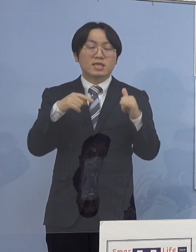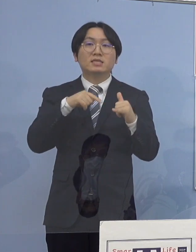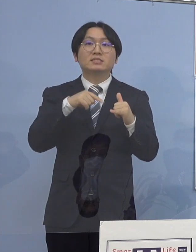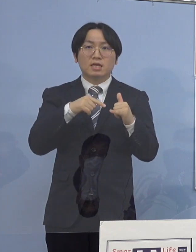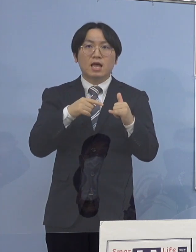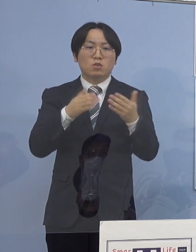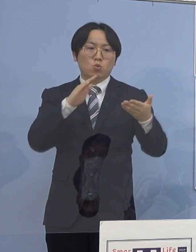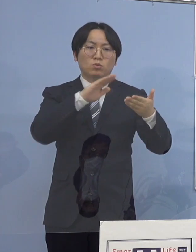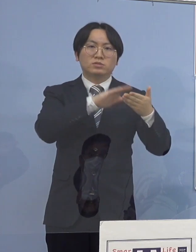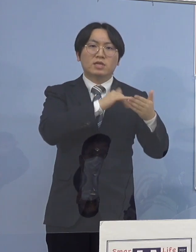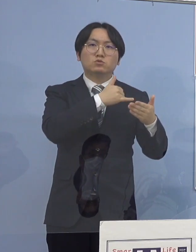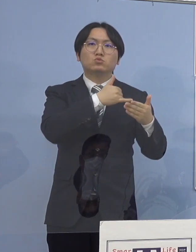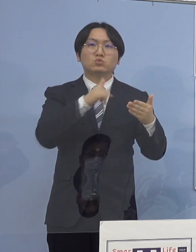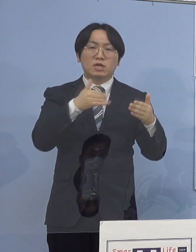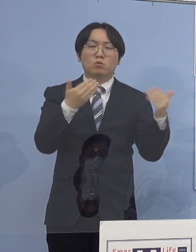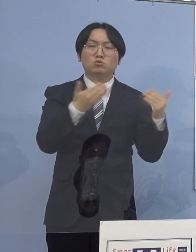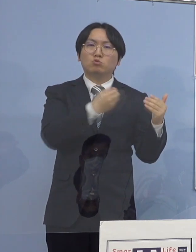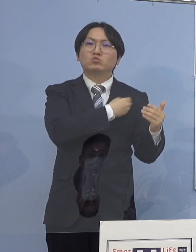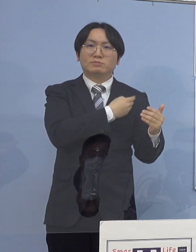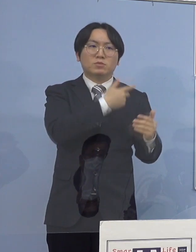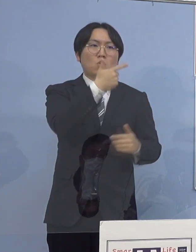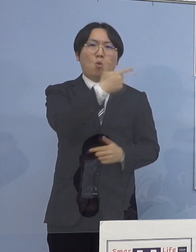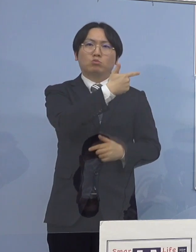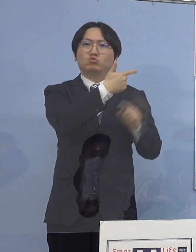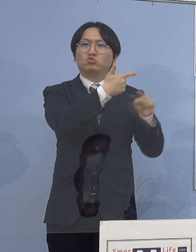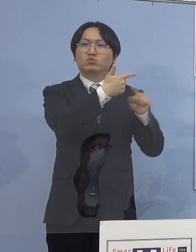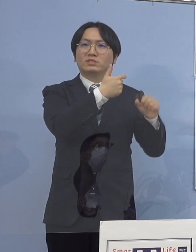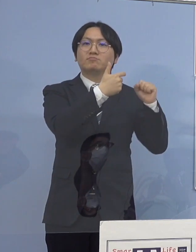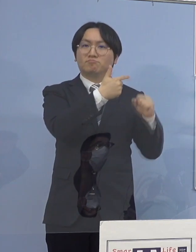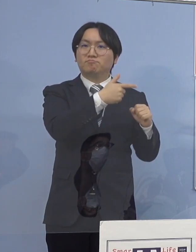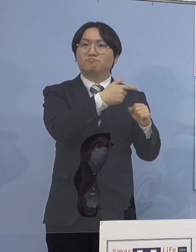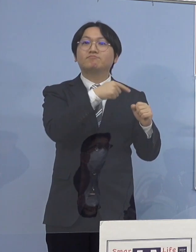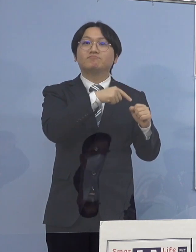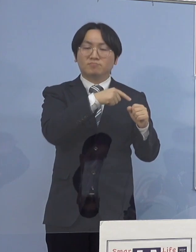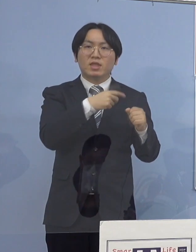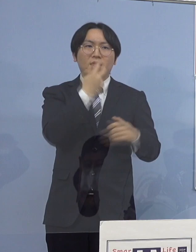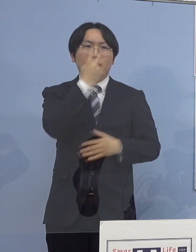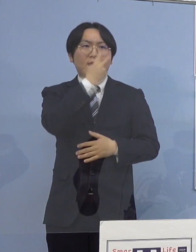こちらについては定性検査 全て陰性となっておりまして